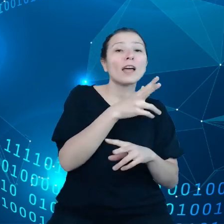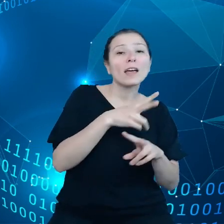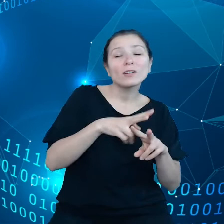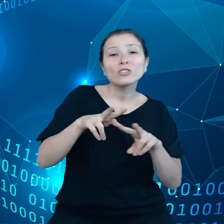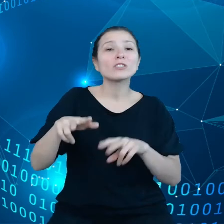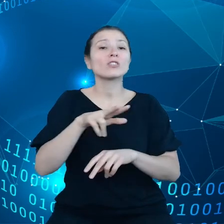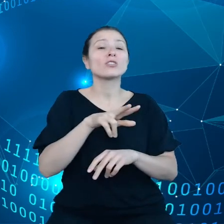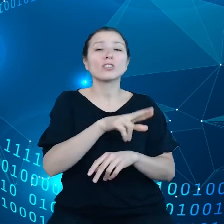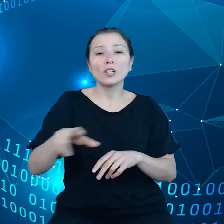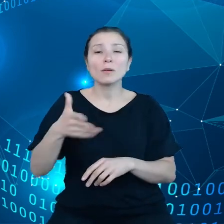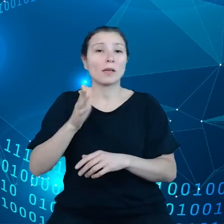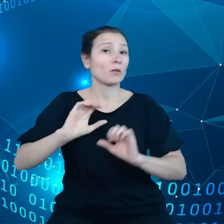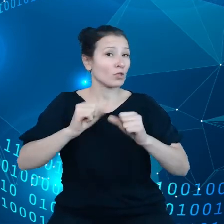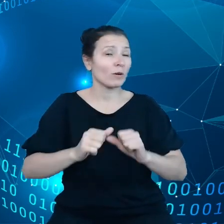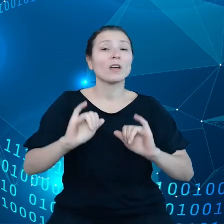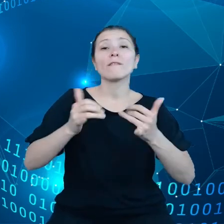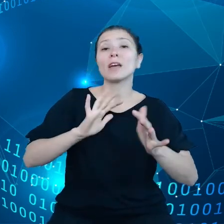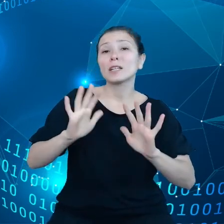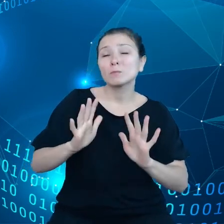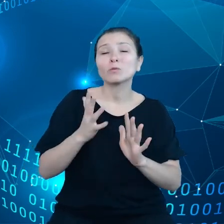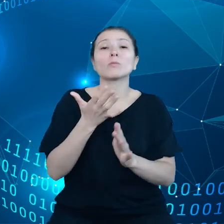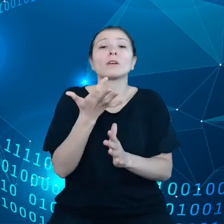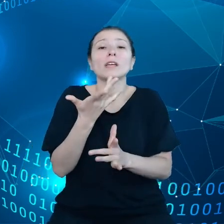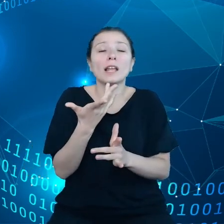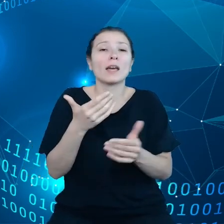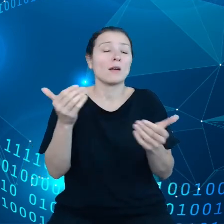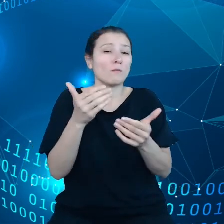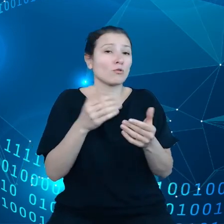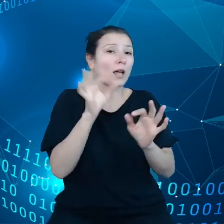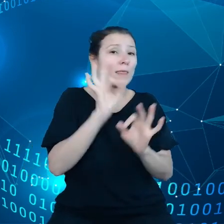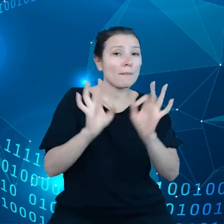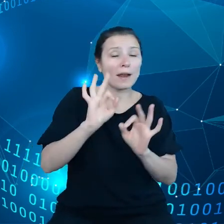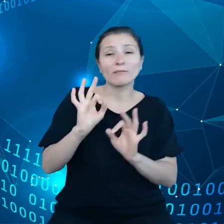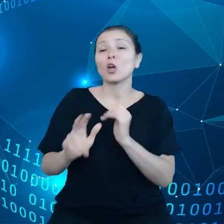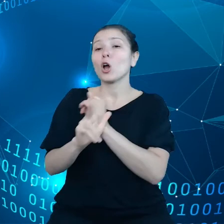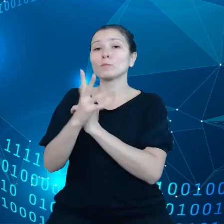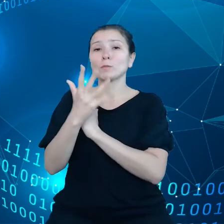85% konsumentów twierdzi, że nie są zadowoleni z zakresu informacji,